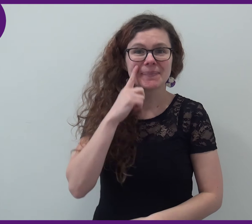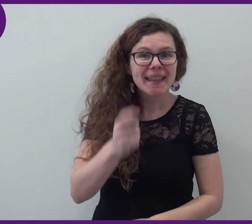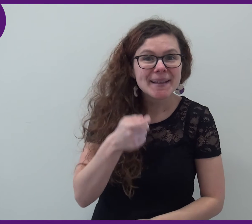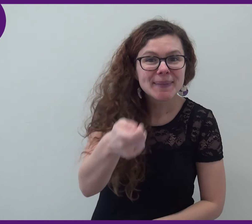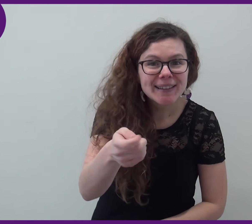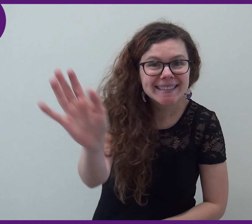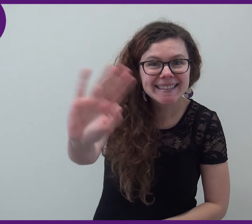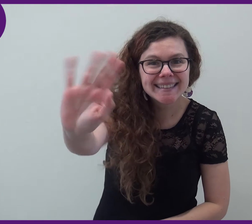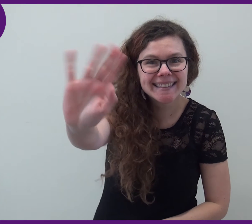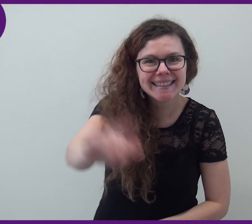A bientôt, au revoir !